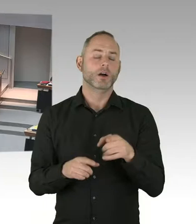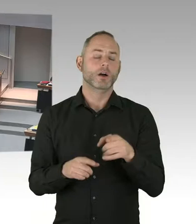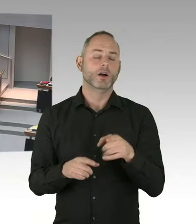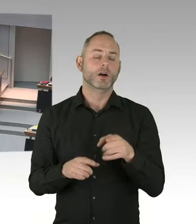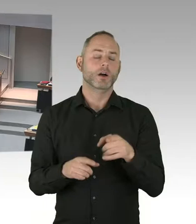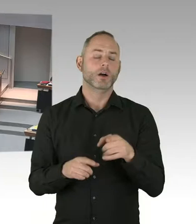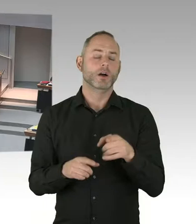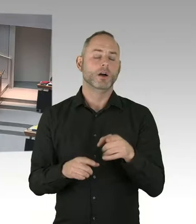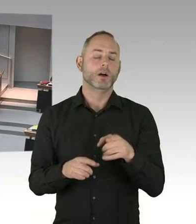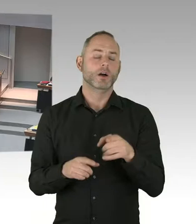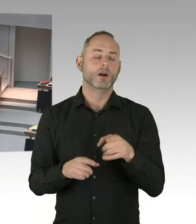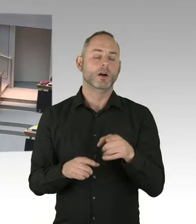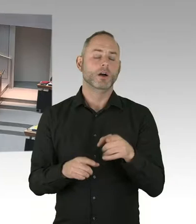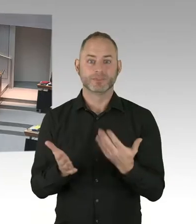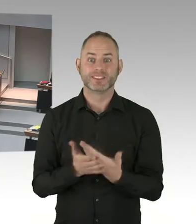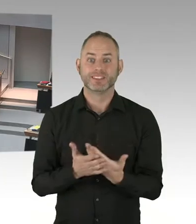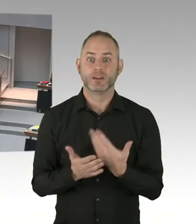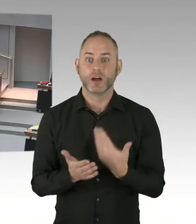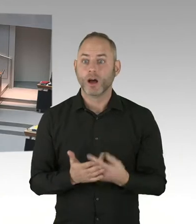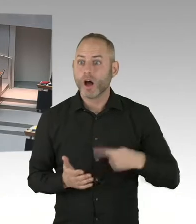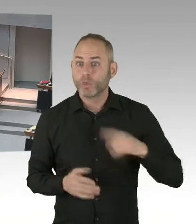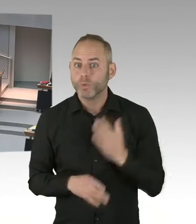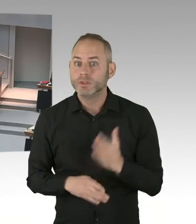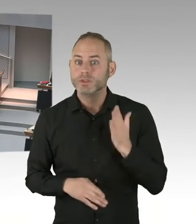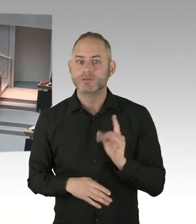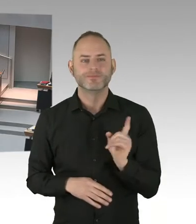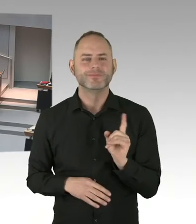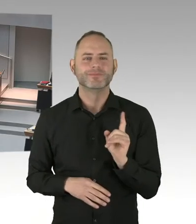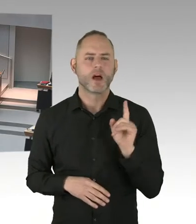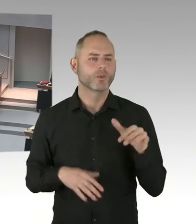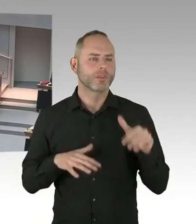(Sprecherwechsel) Vielen Dank. Ich frage den Senat aus welchem Grund,